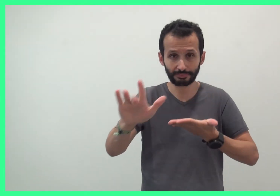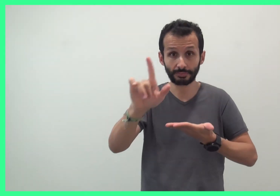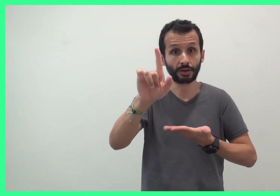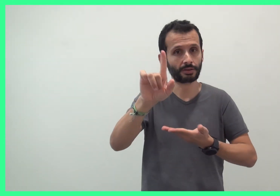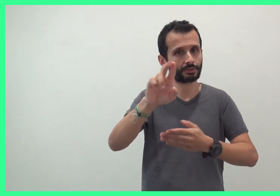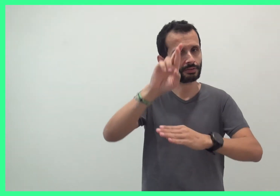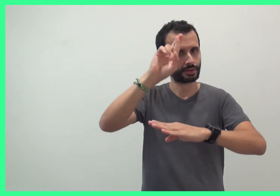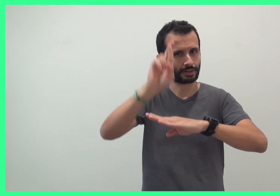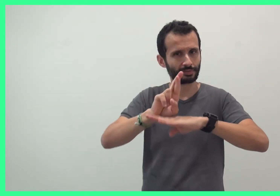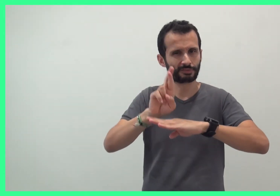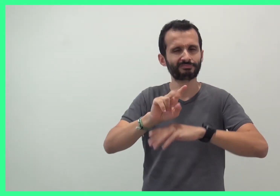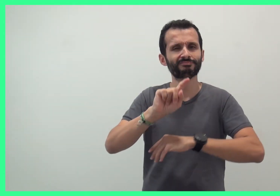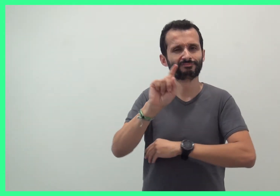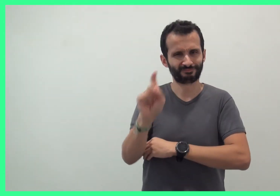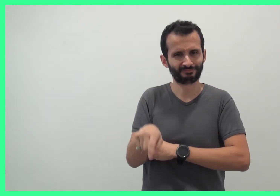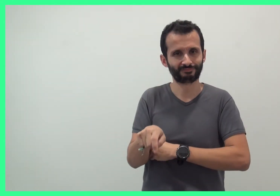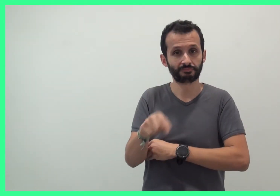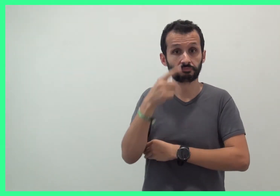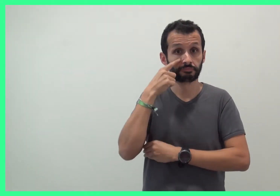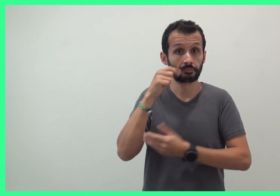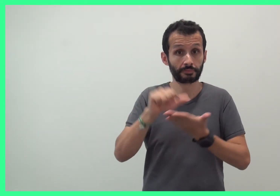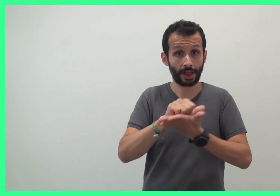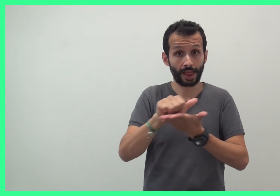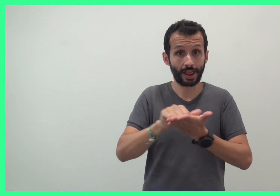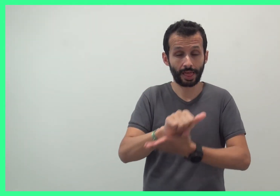mais il faut réserver par mail :